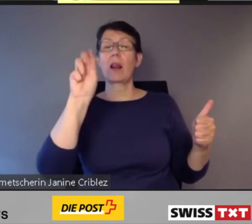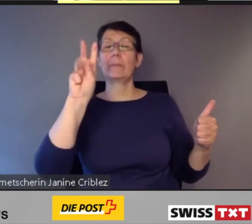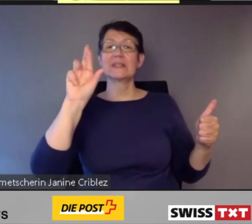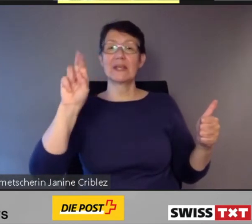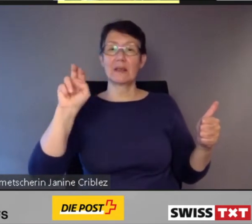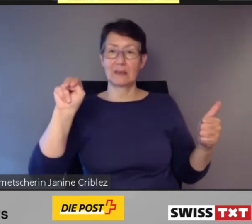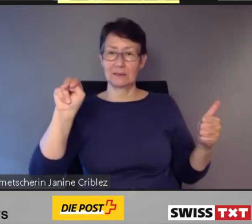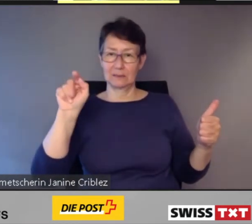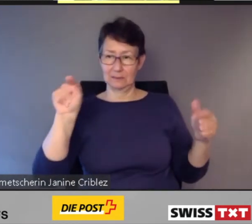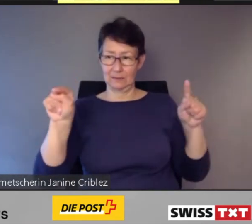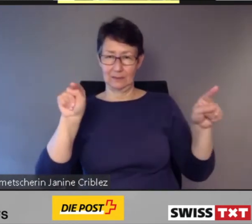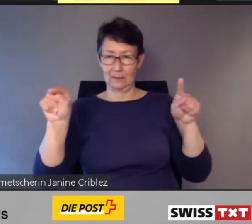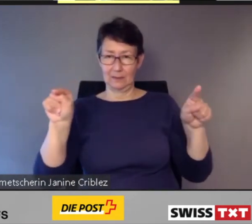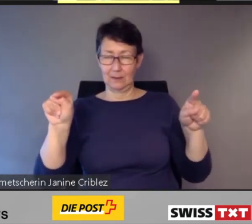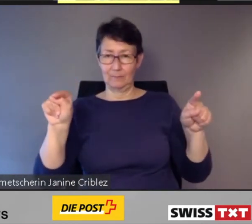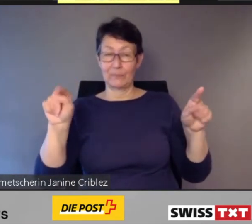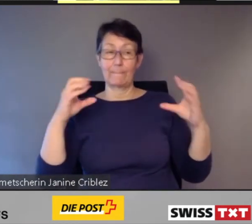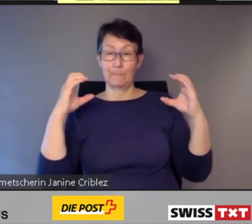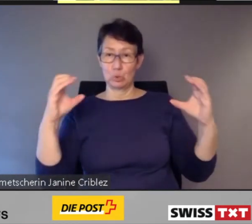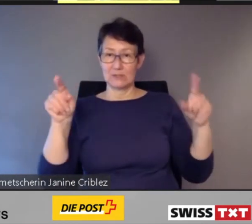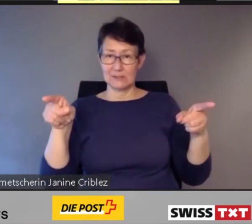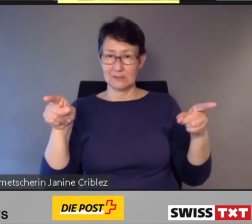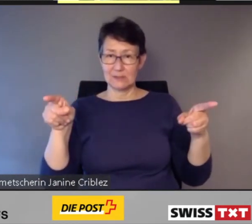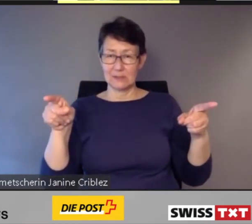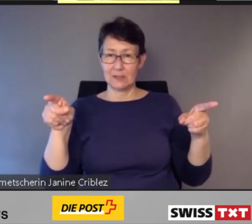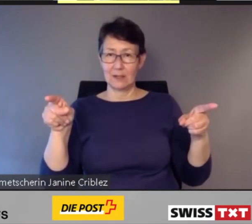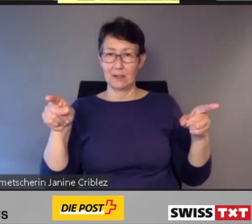fuhren die Quartierbusse von 20 bis 24 Uhr